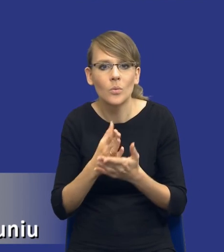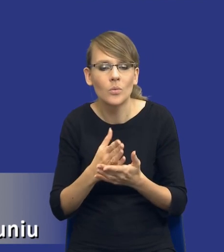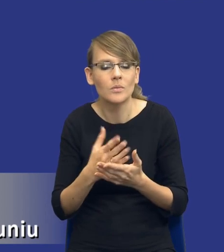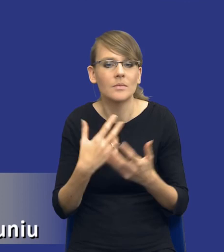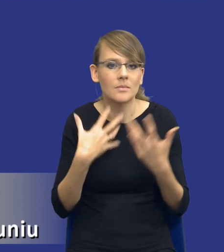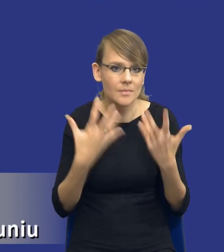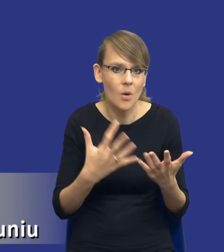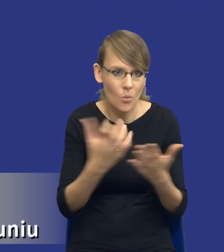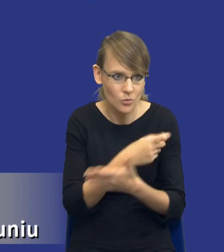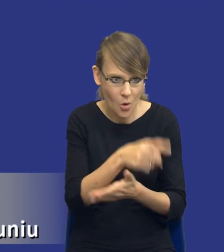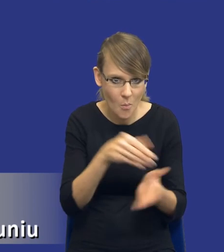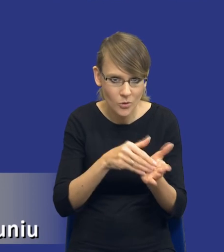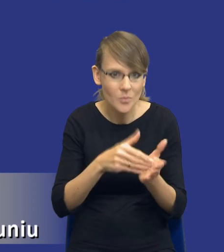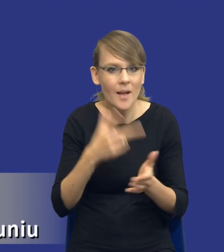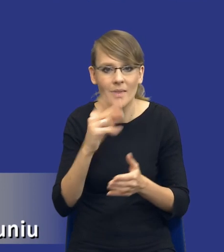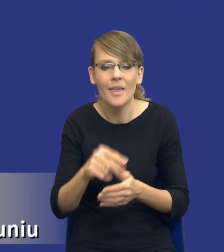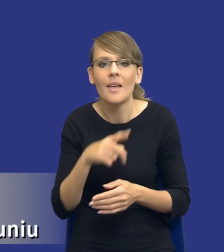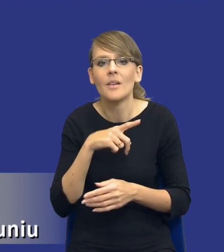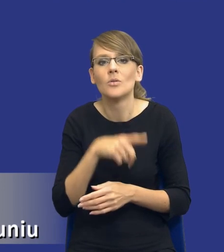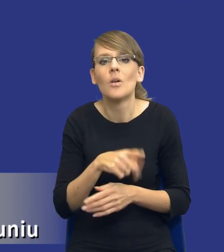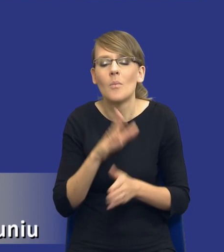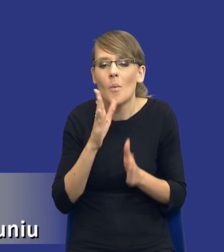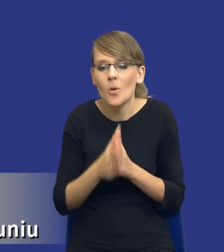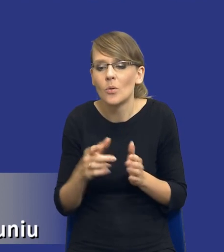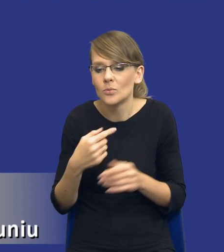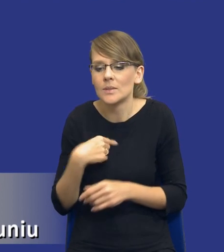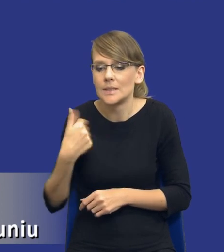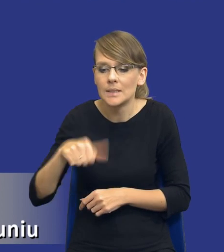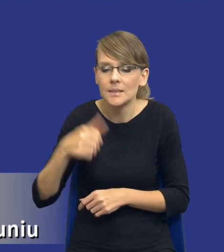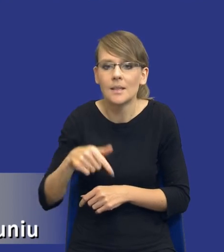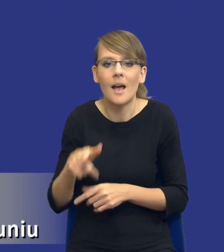Jest to funkcja, której brakuje, aby osiągnąć cel i podjąć działania.